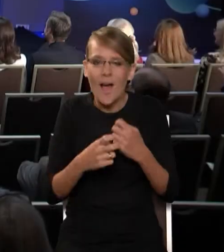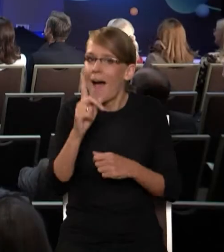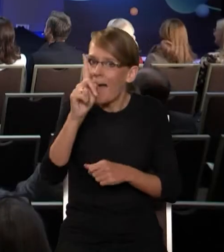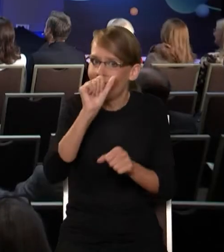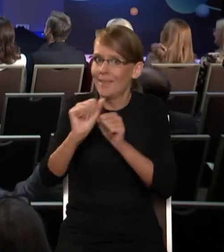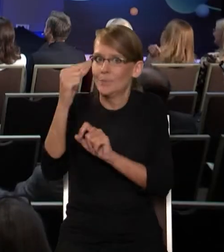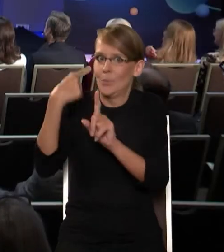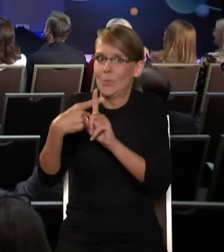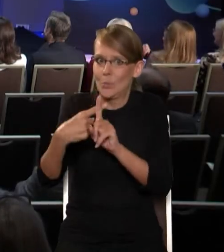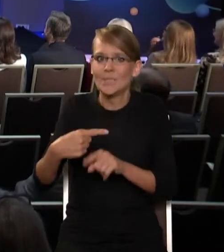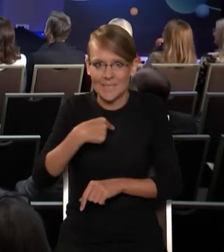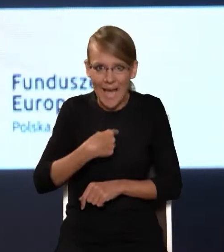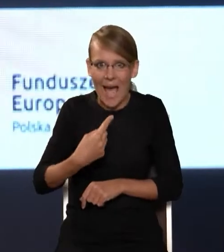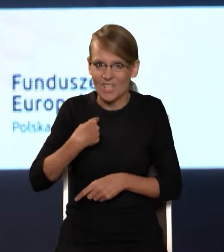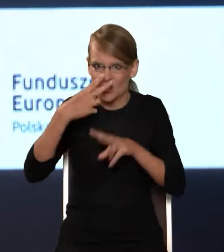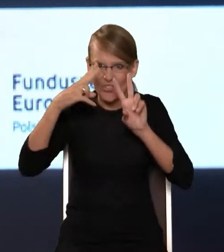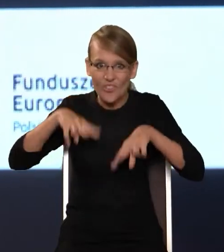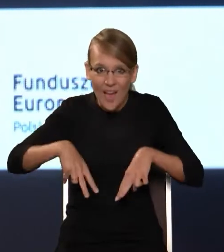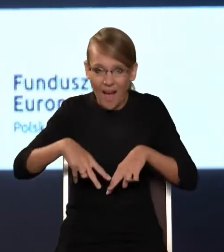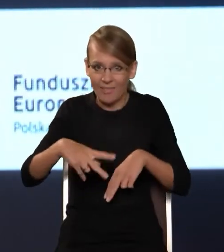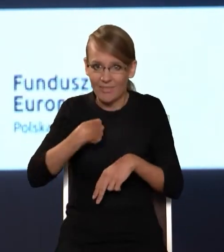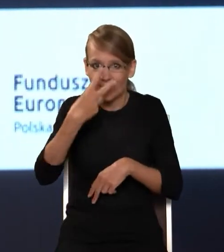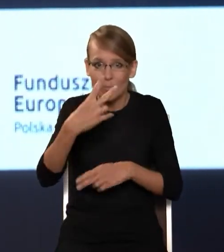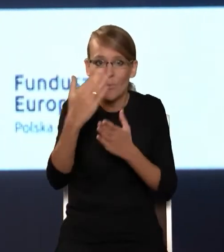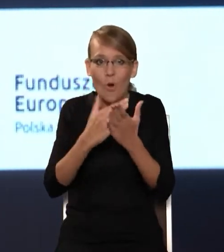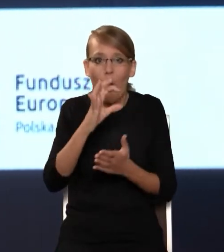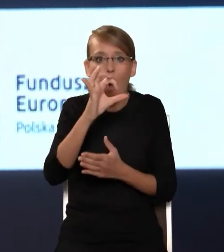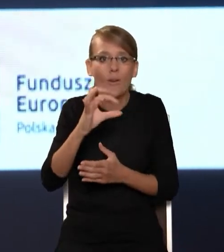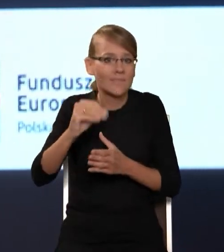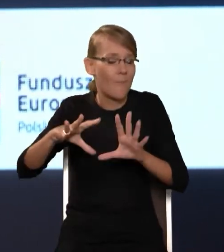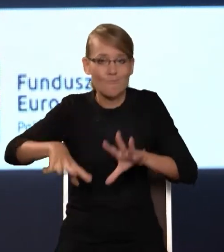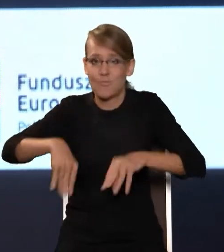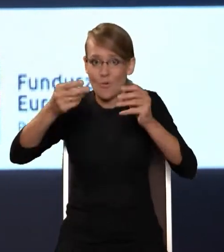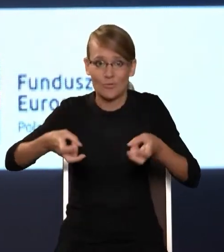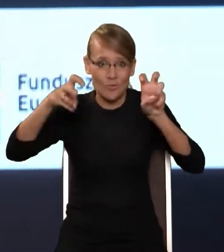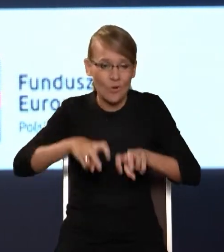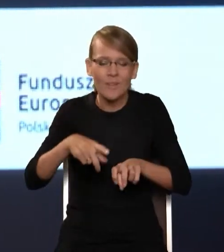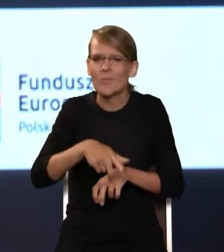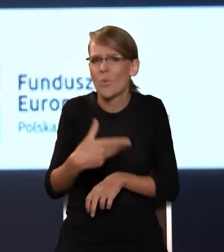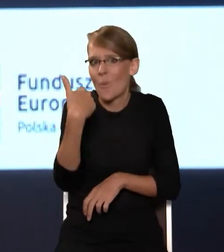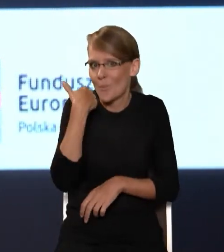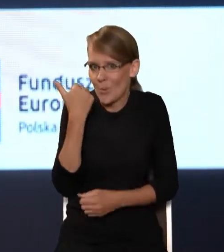Byłem świadkiem, kiedy się program OSE w NASK-u rodził. I to były bardzo bolesne momenty,